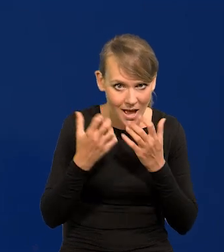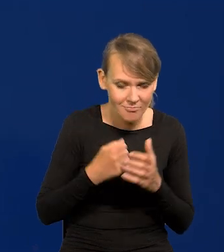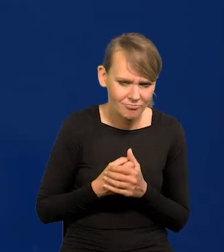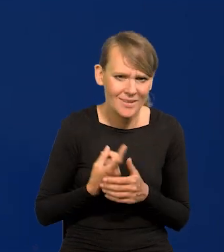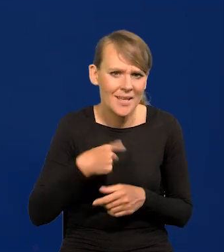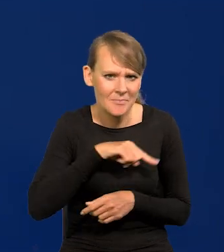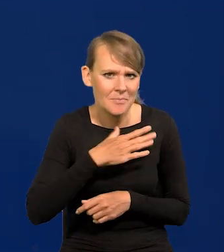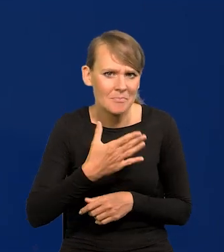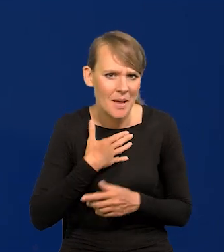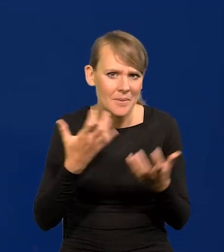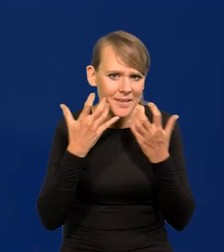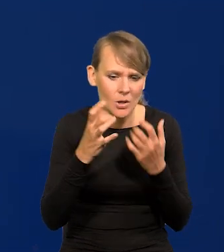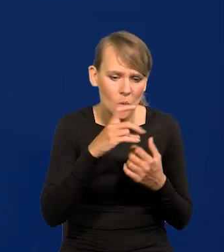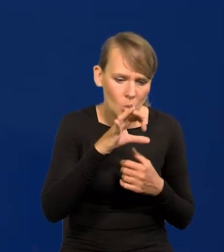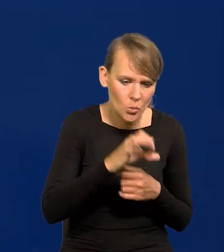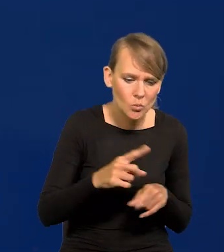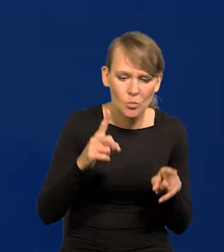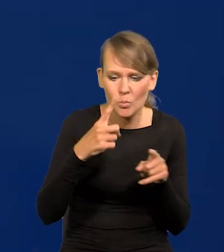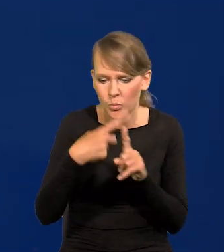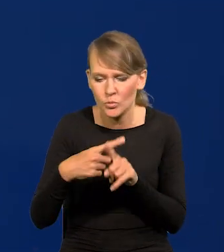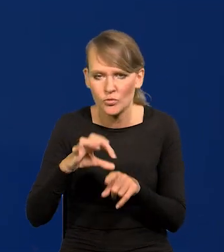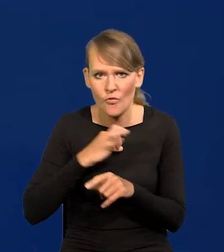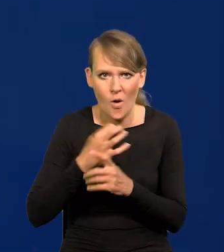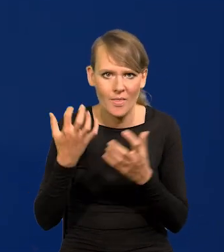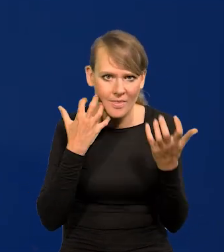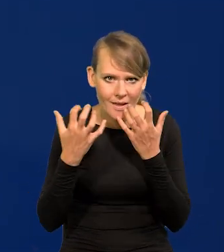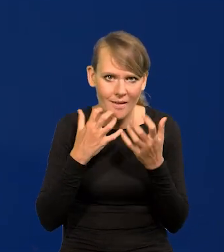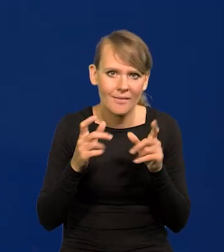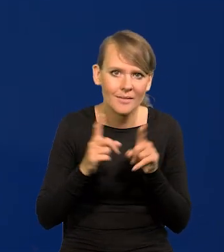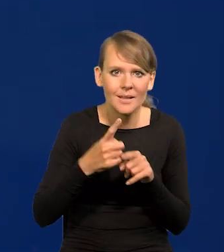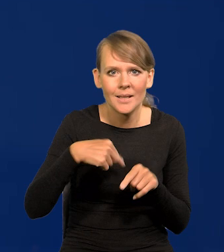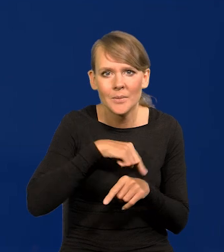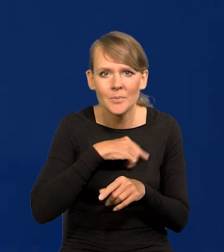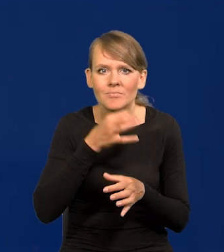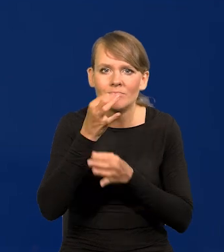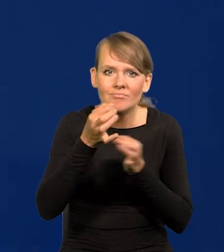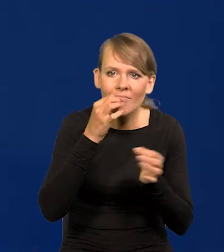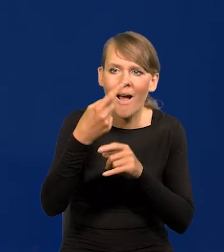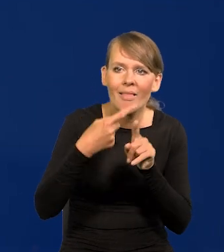Mamy dane GUS-u i swoje, i te, które samodzielnie zbieramy ankietami itd.